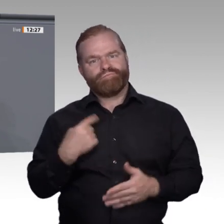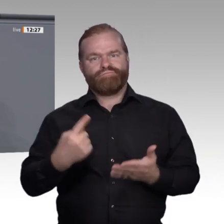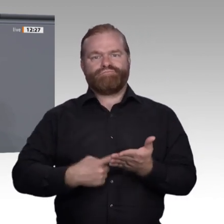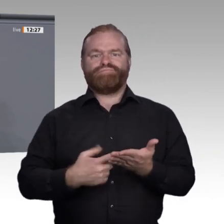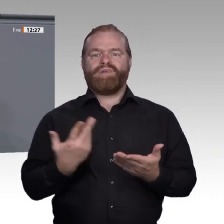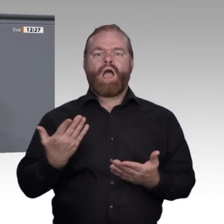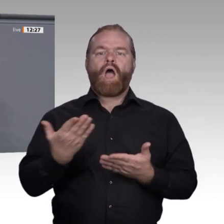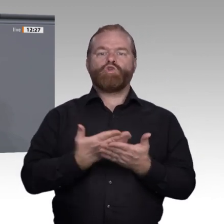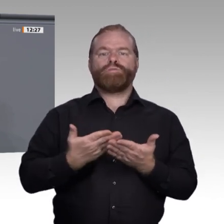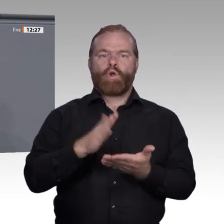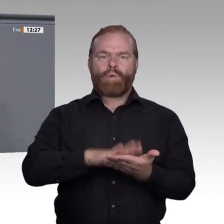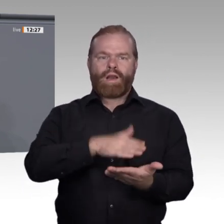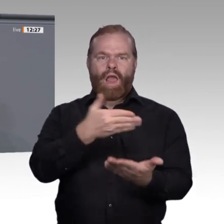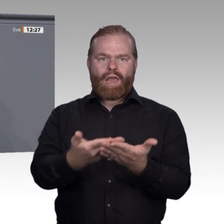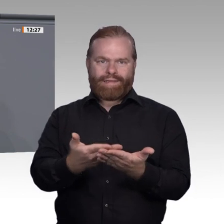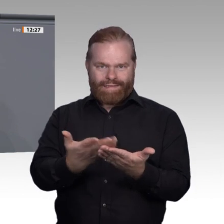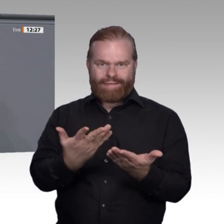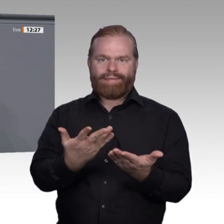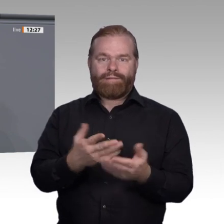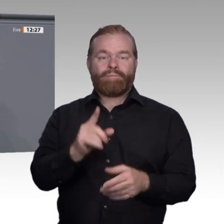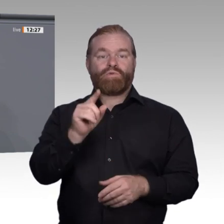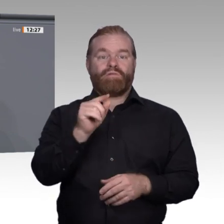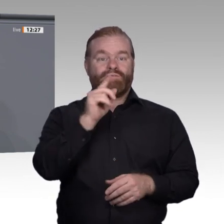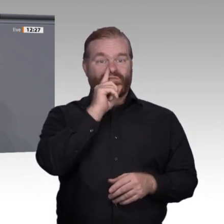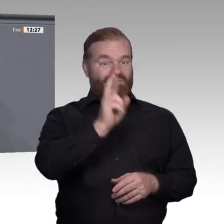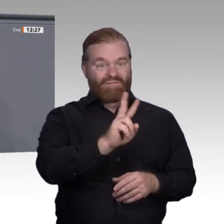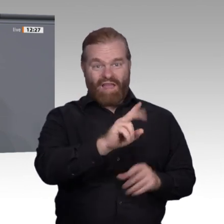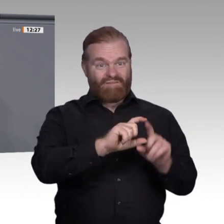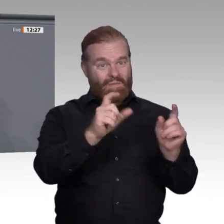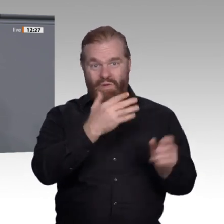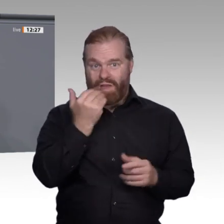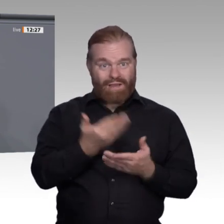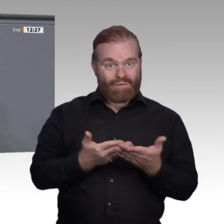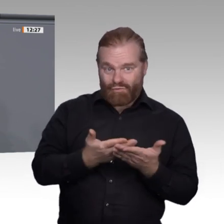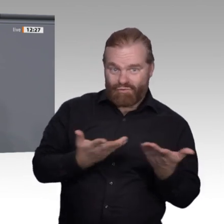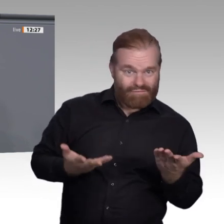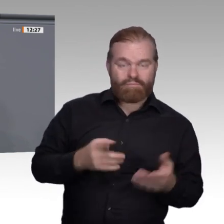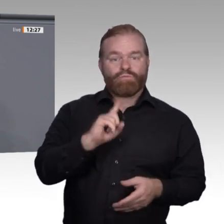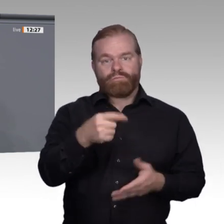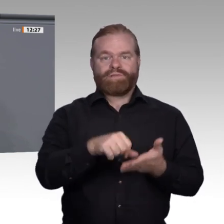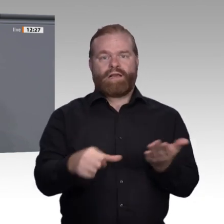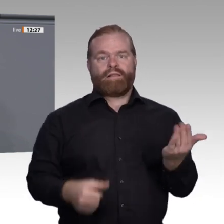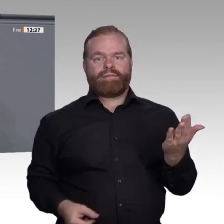häufiger eine Weiterbildung als Ungelernte, Erwerbstätige häufiger als Erwerbslose